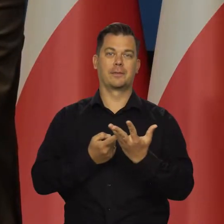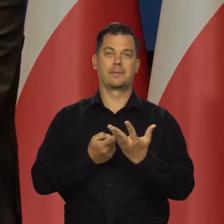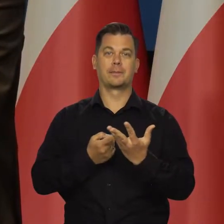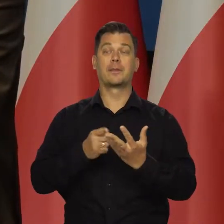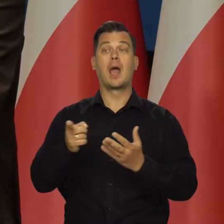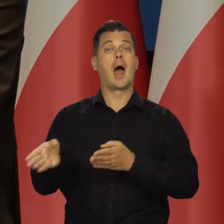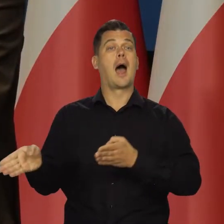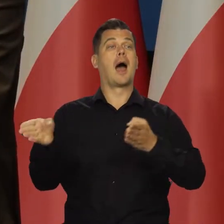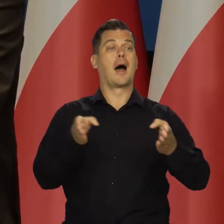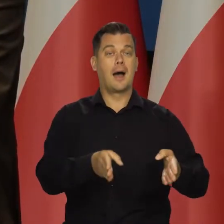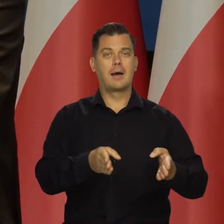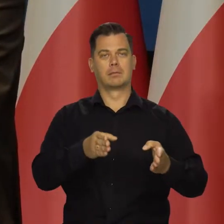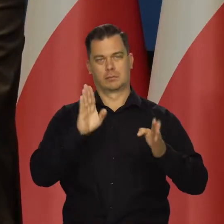Przejdę teraz do sytuacji w Polsce,